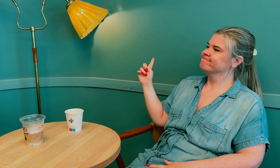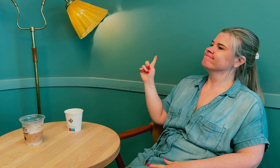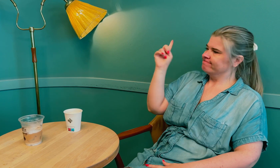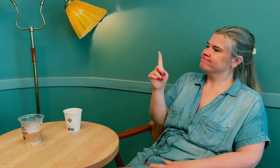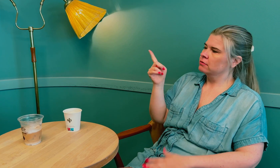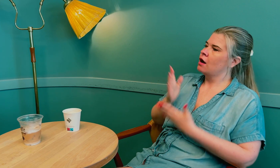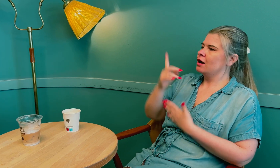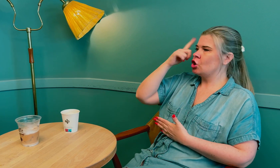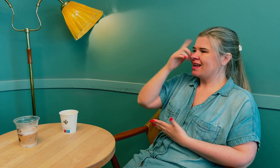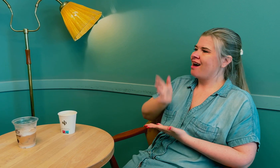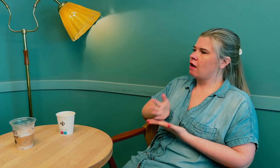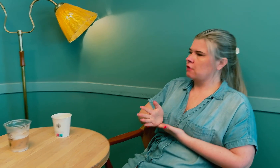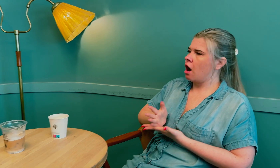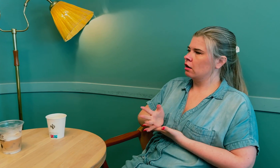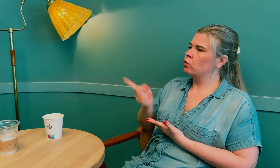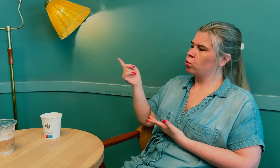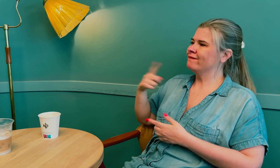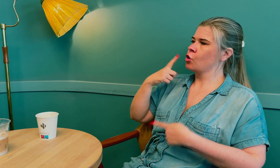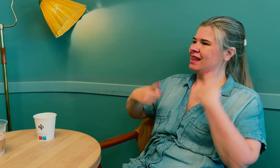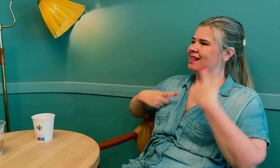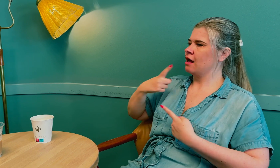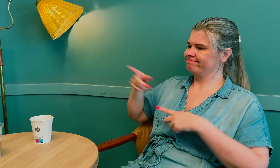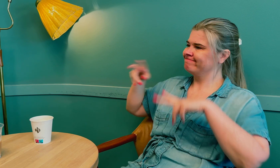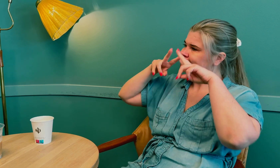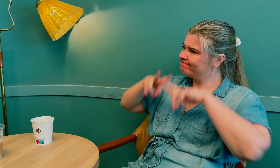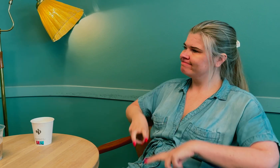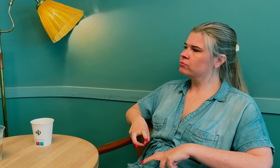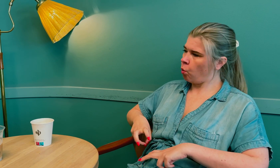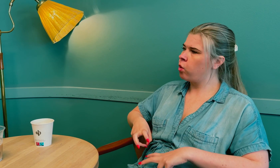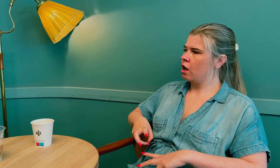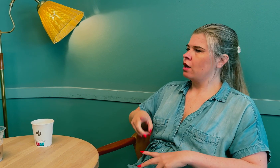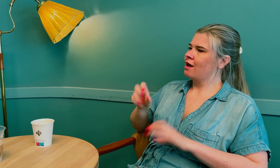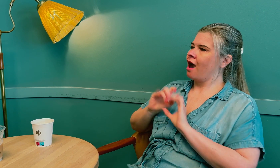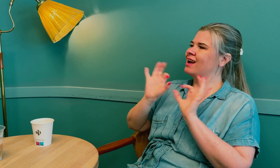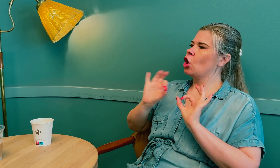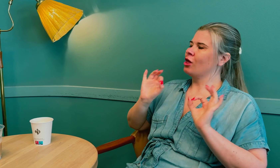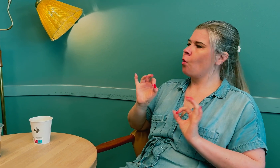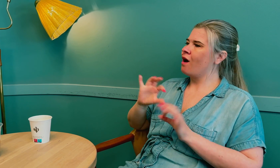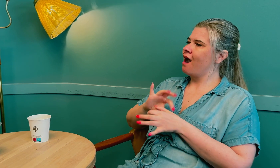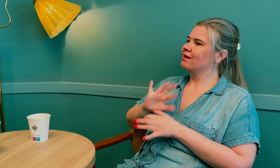Hun var sakkyndig i saken og la frem at rapporten sier klart og tydelig –